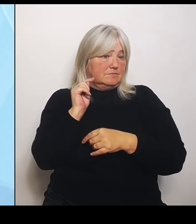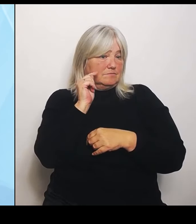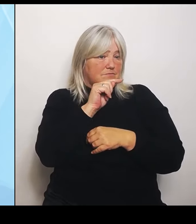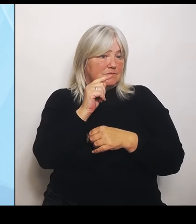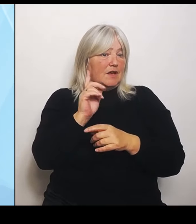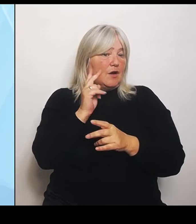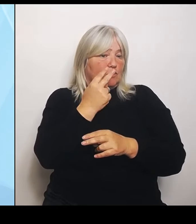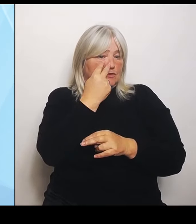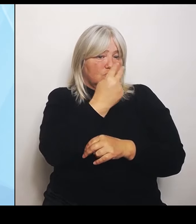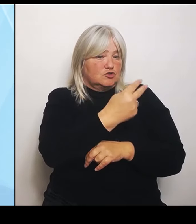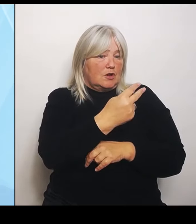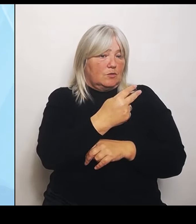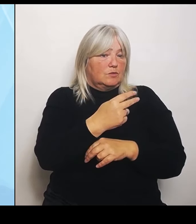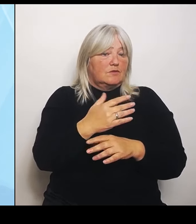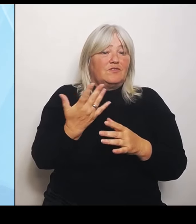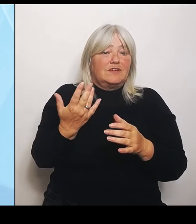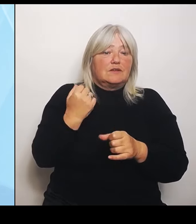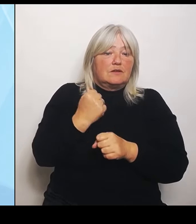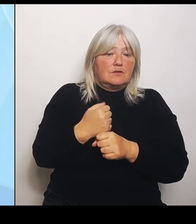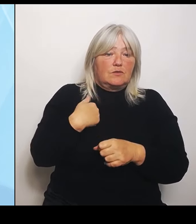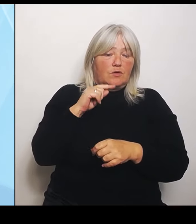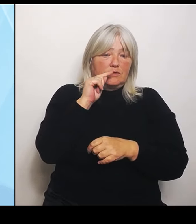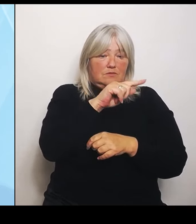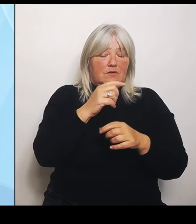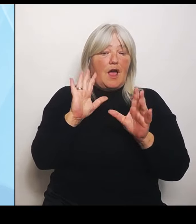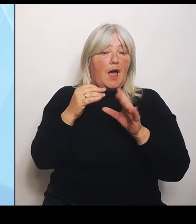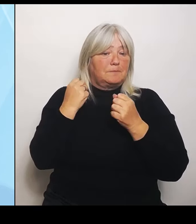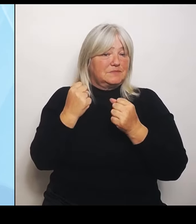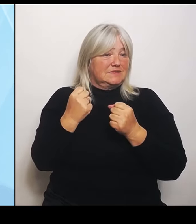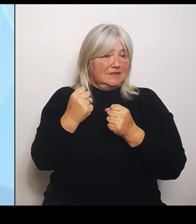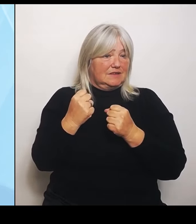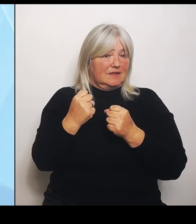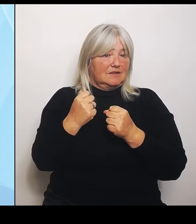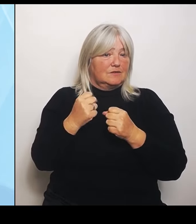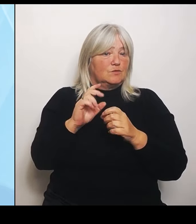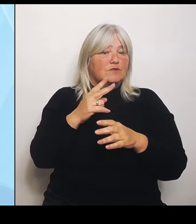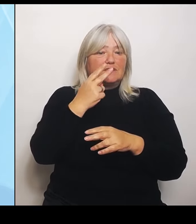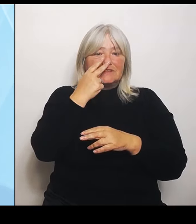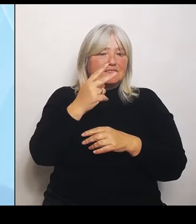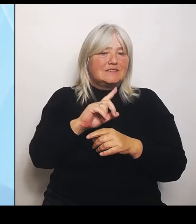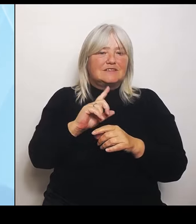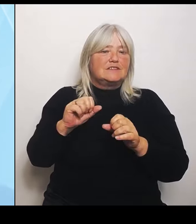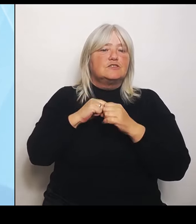Und da sieht es einfach nicht wie im Stadtstaat Hamburg aus, wo ich vielleicht fußläufig ständig ein